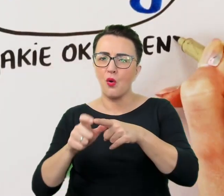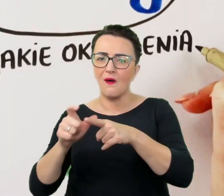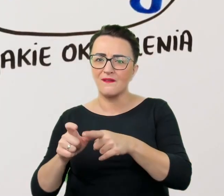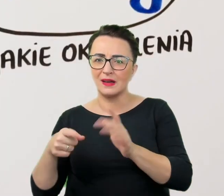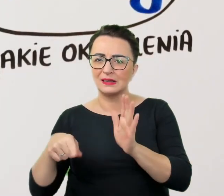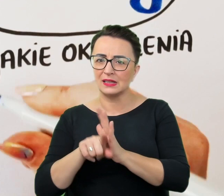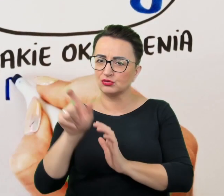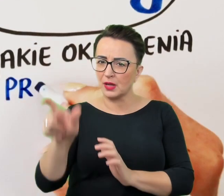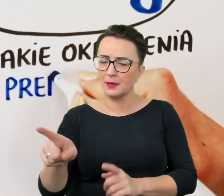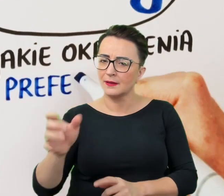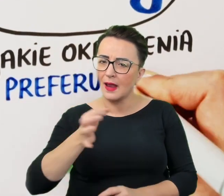a jakie ją irytują.